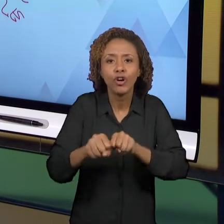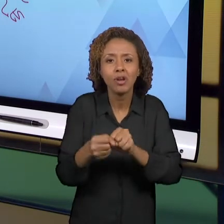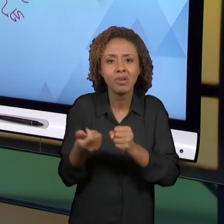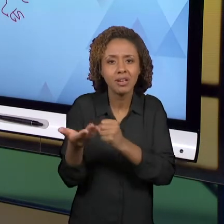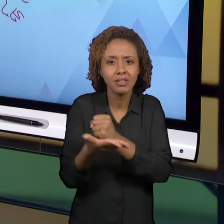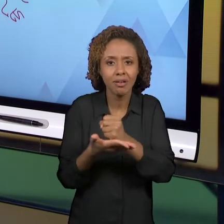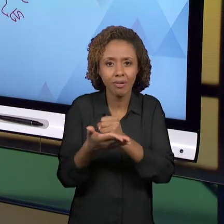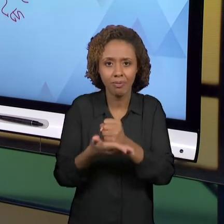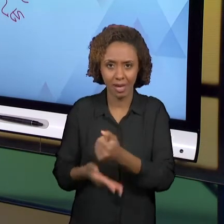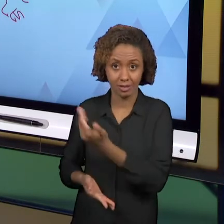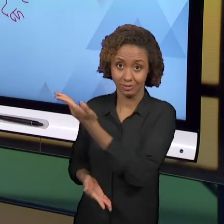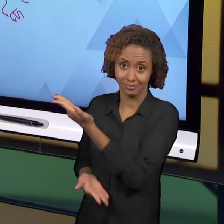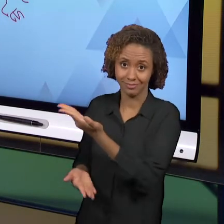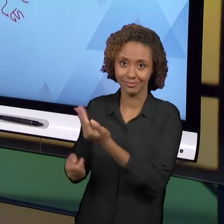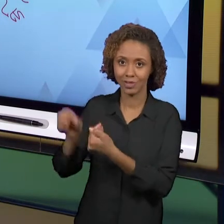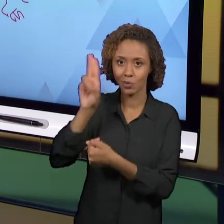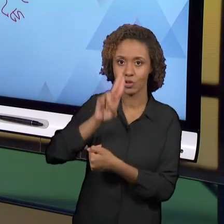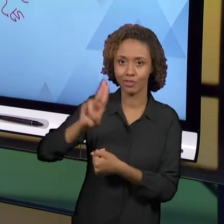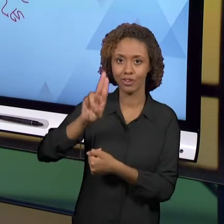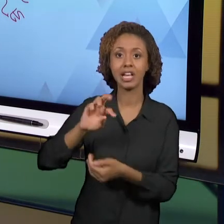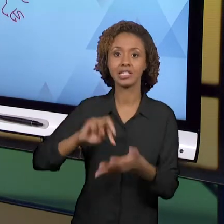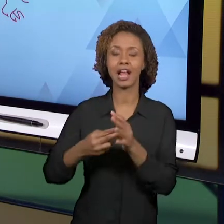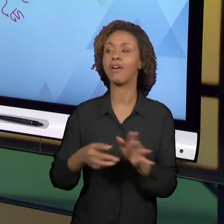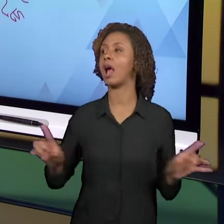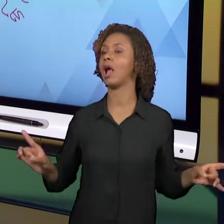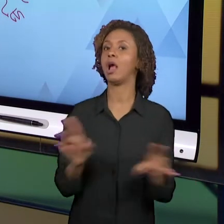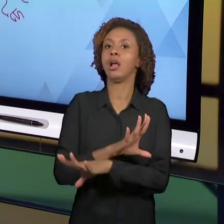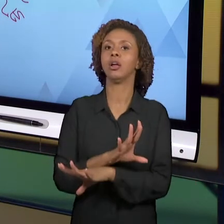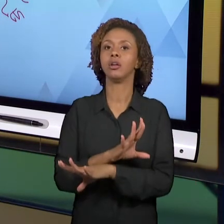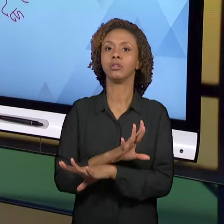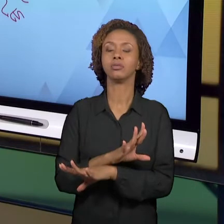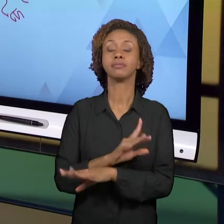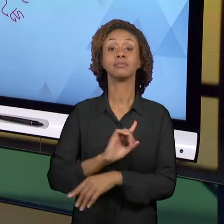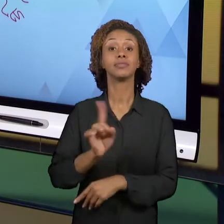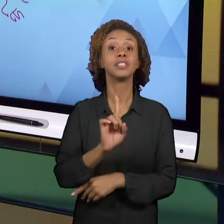COMEÇANDO E PRONTO PARA UMA NOVA FASE CHEIA DE